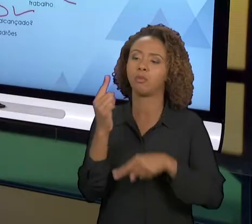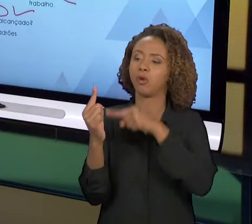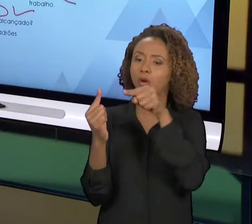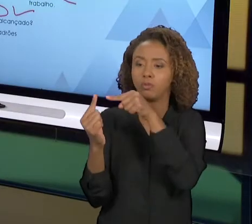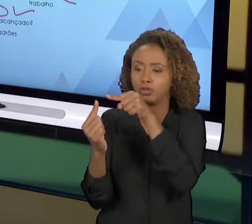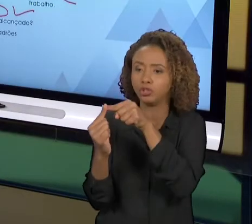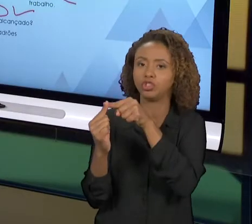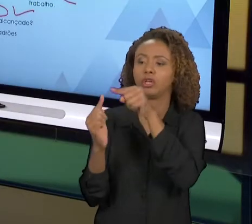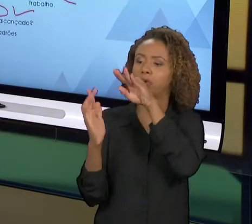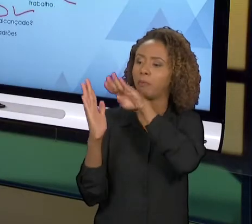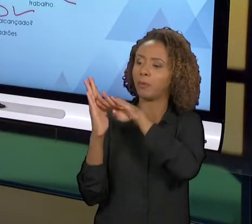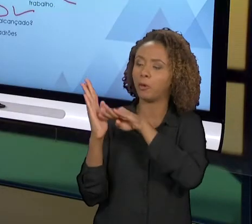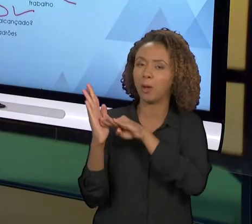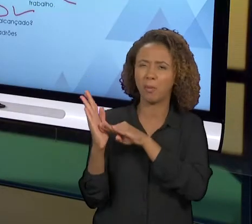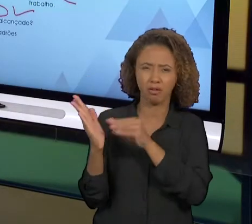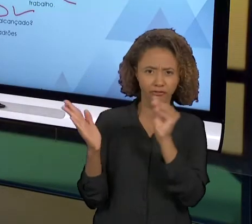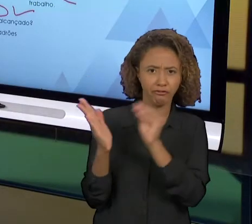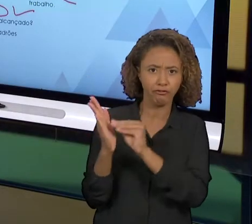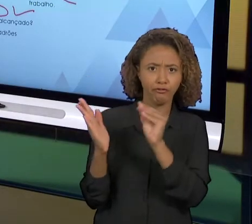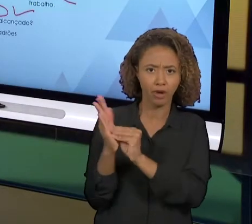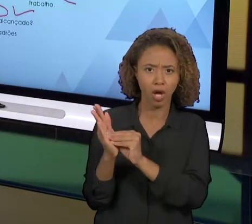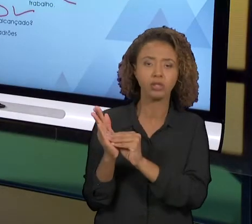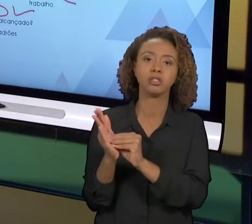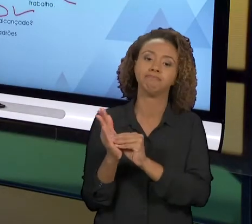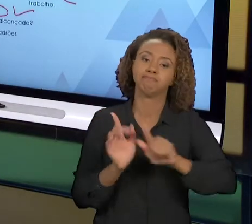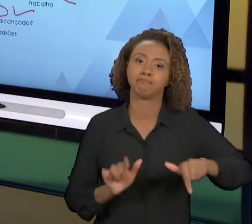NÃO TENHAM SIDO ALCANÇADOS. PERCEBAM QUE ESTE